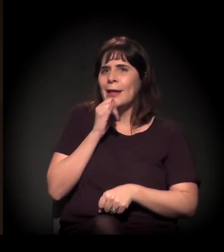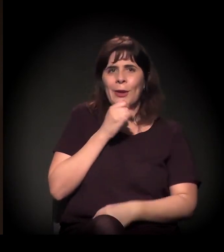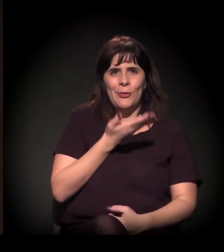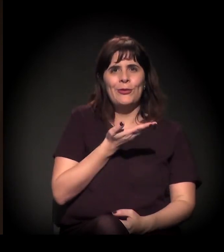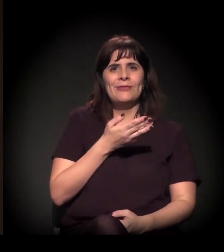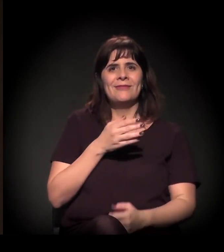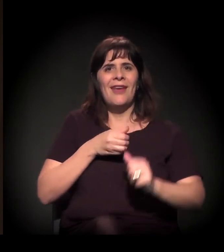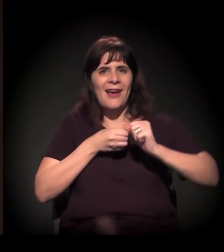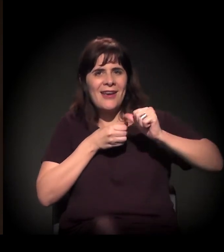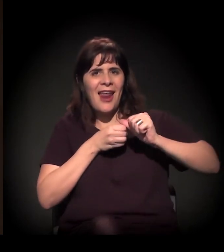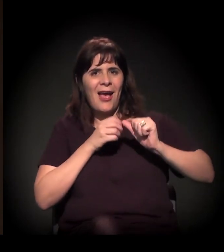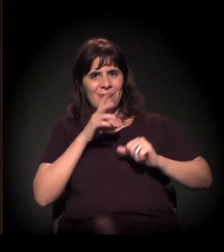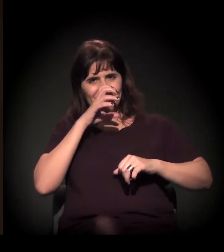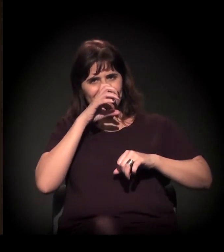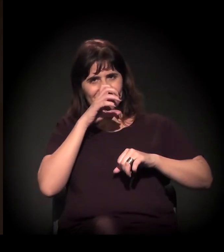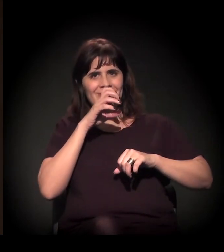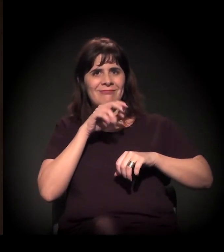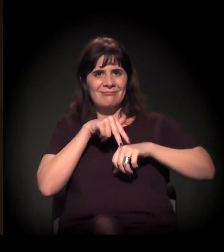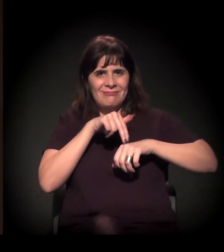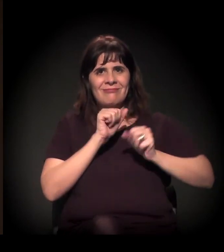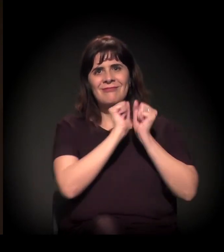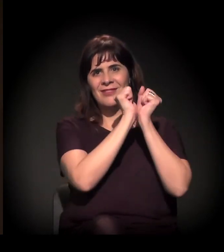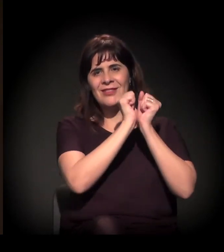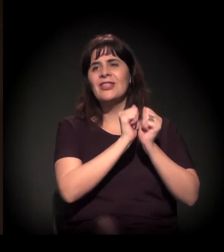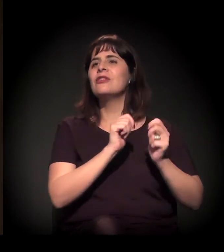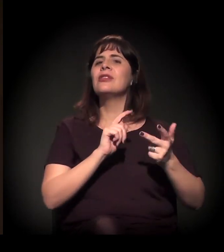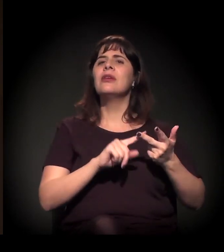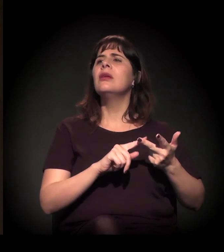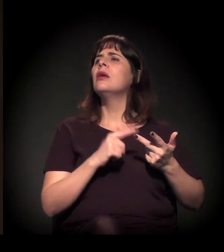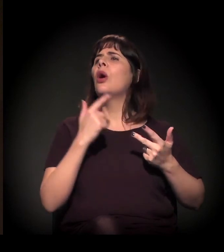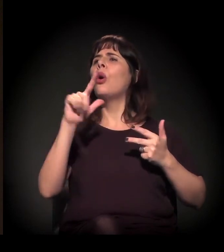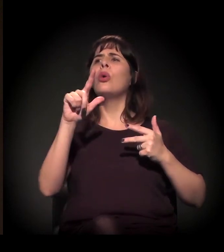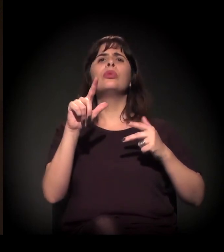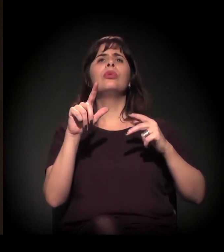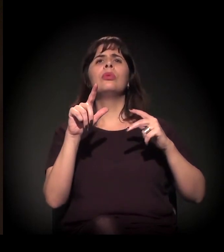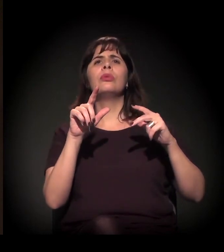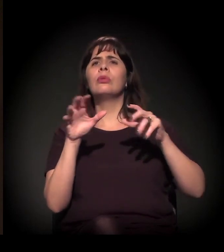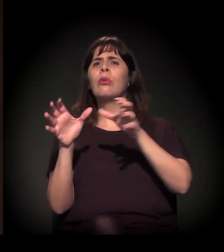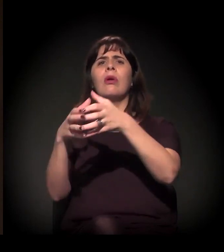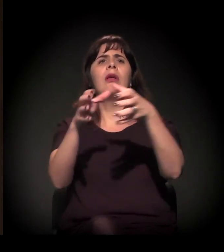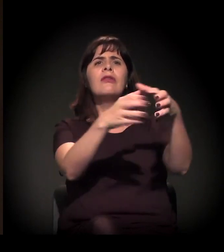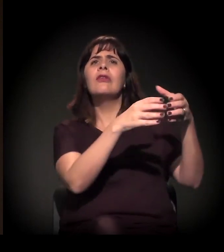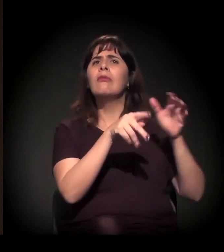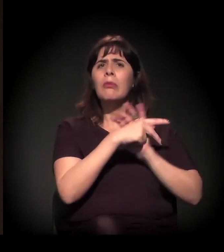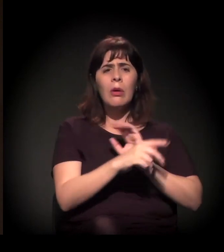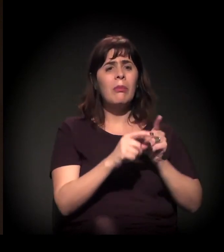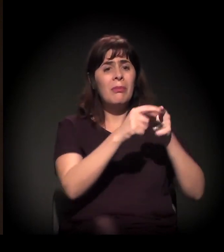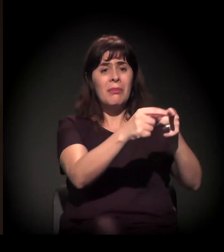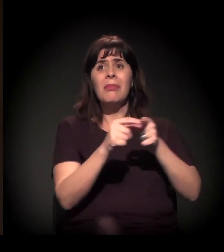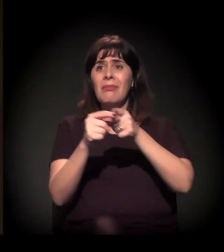A Eulina já colocou aqui as várias... os coletivos periféricos. Então estamos falando de uma emergência.